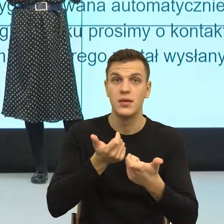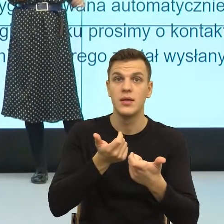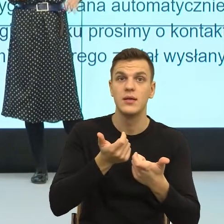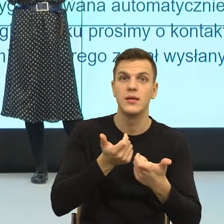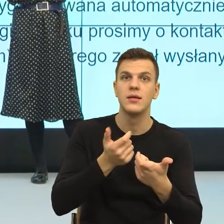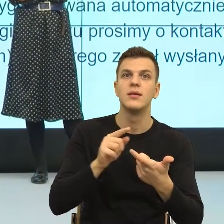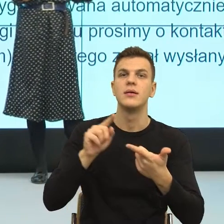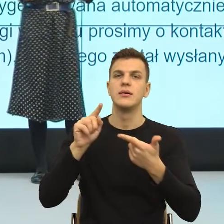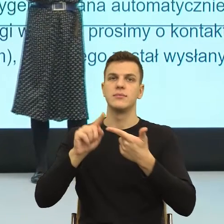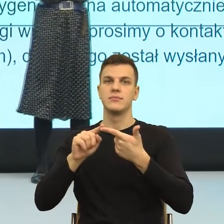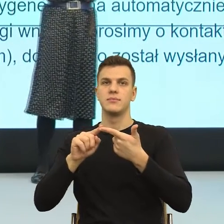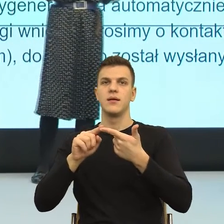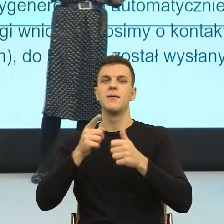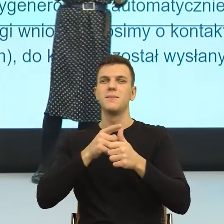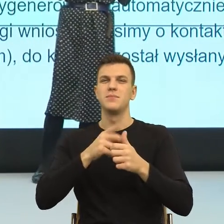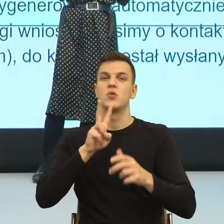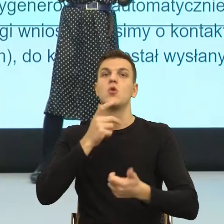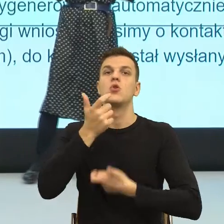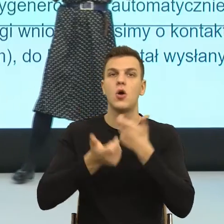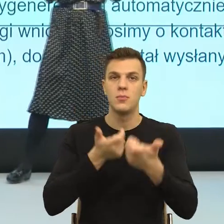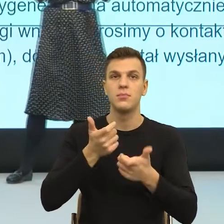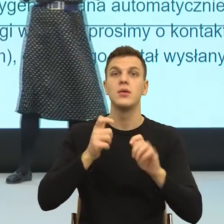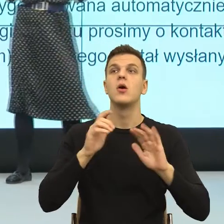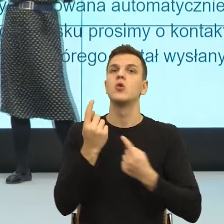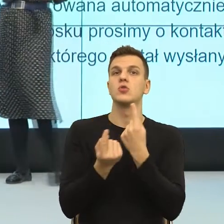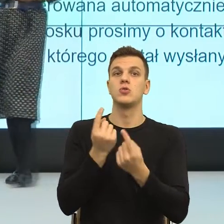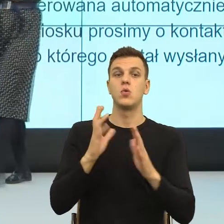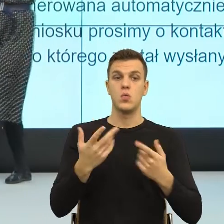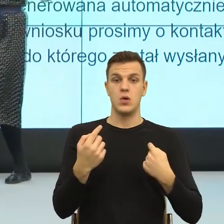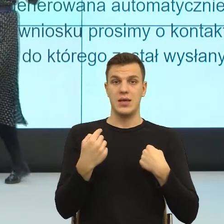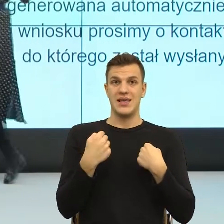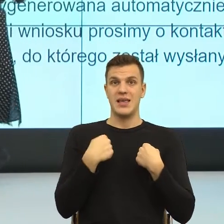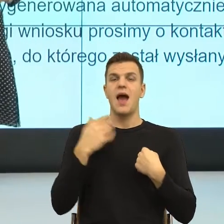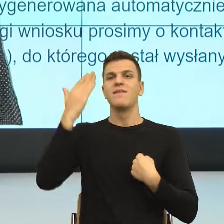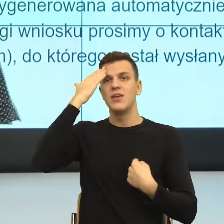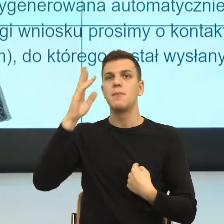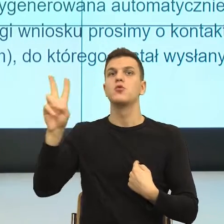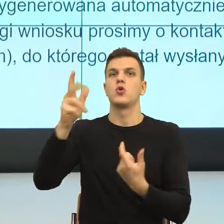Sprawczość to jest poczucie, że ja mogę działać. To znaczy mam poczucie, że w relacji,